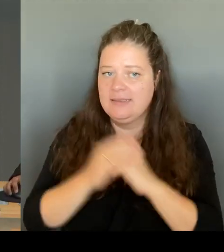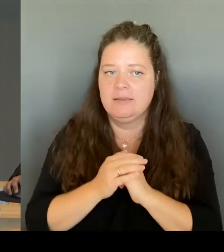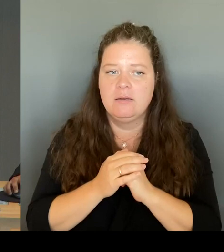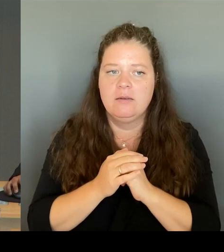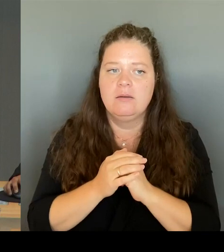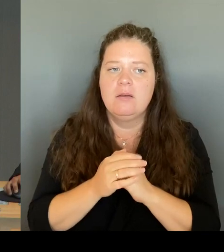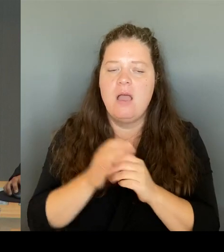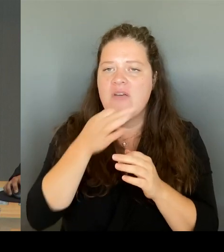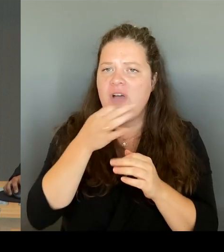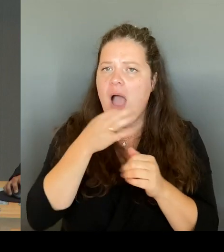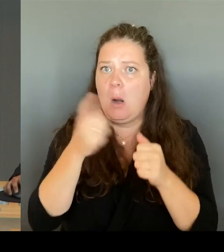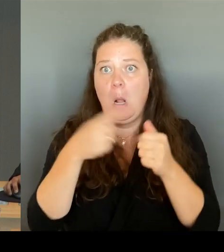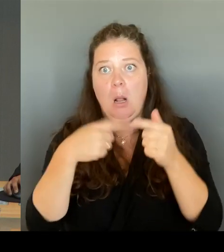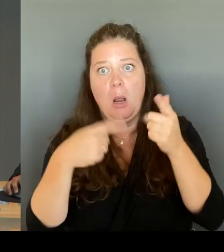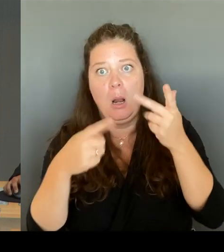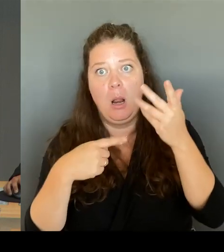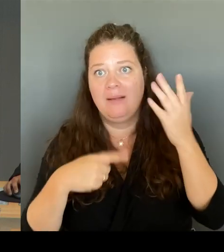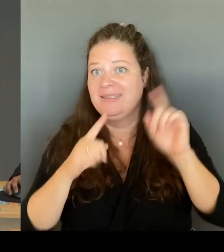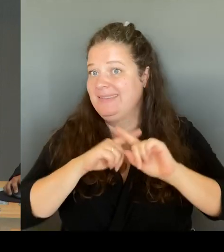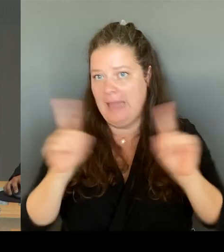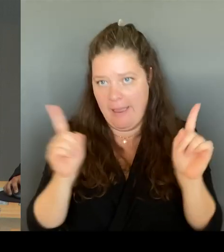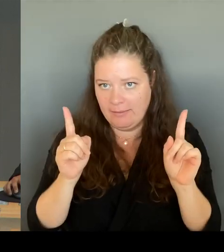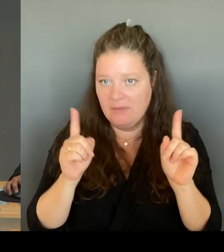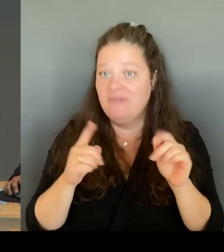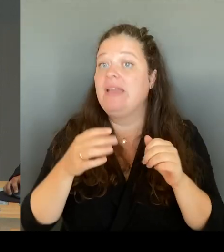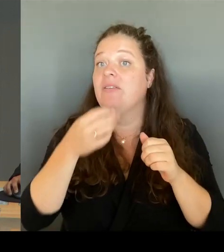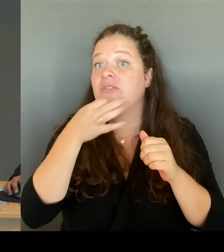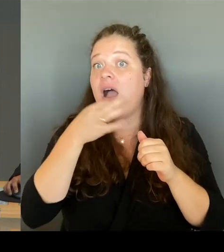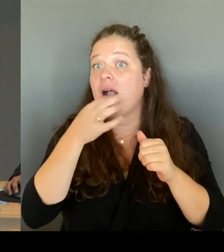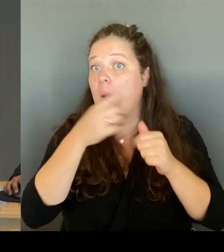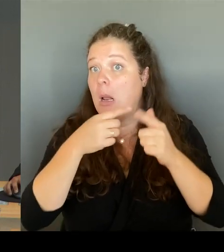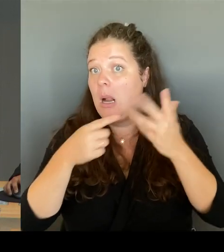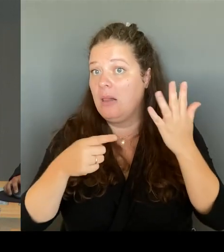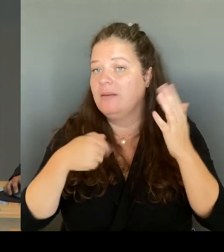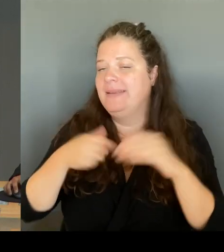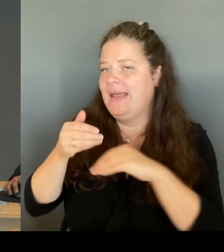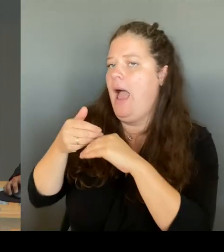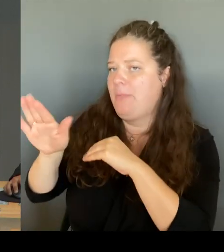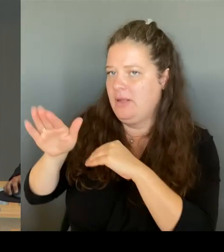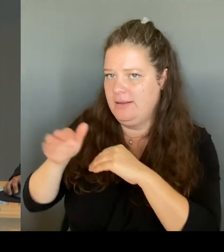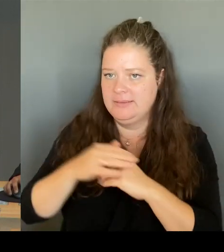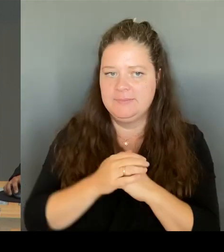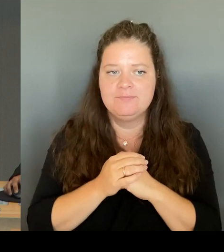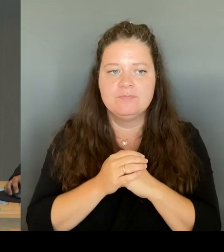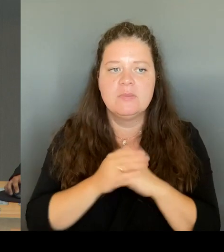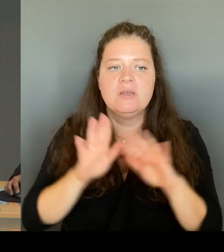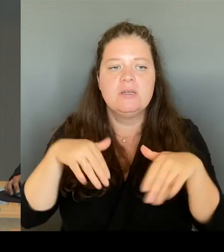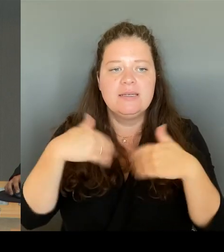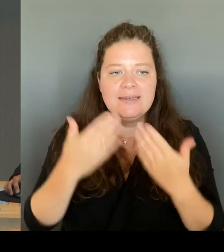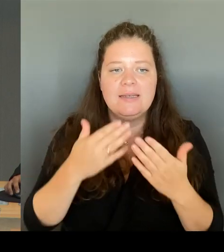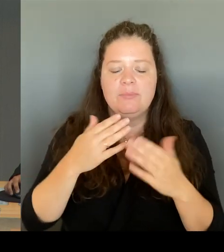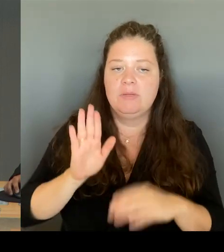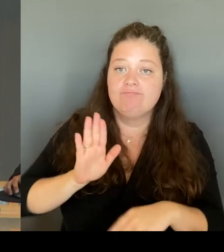Zuerst erfolgen die Wortmeldungen in einer Runde nach der Stärke der Fraktionen mit je einer Fragestellung. Nach der Beantwortung steht mindestens